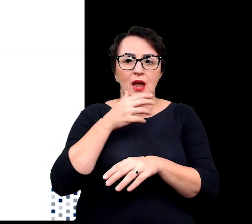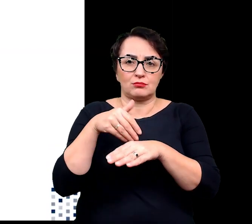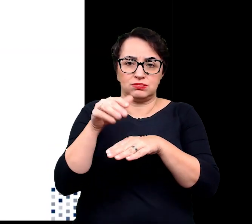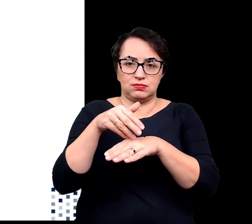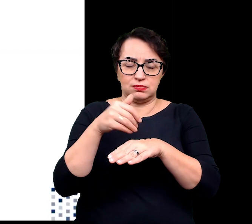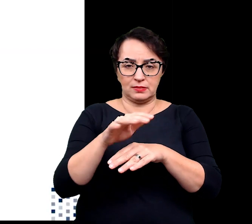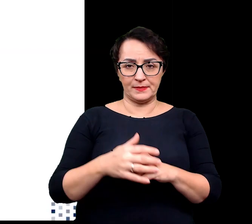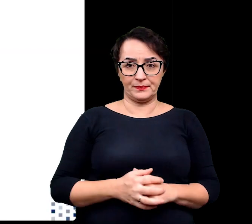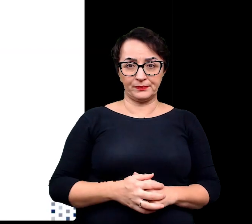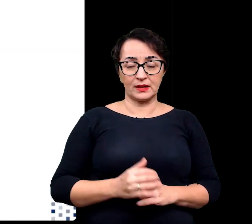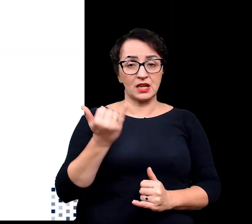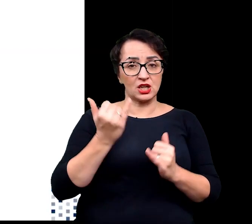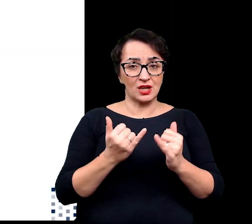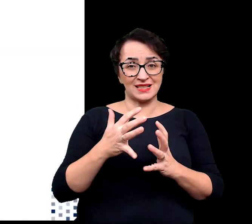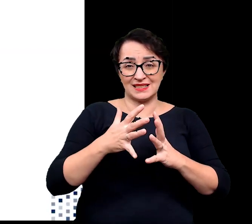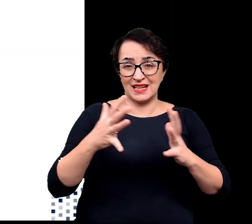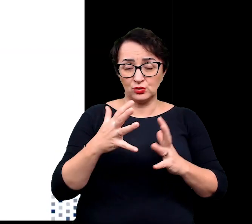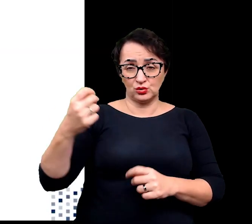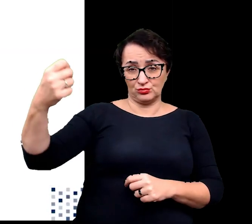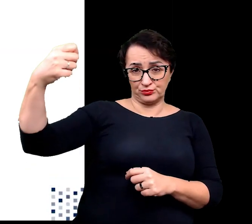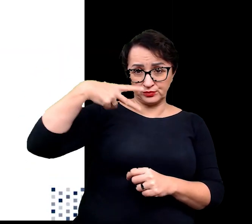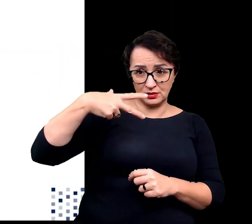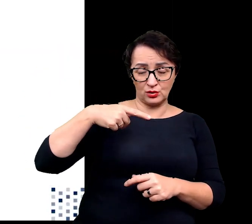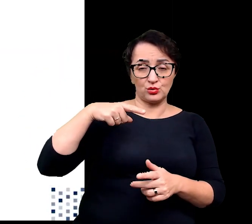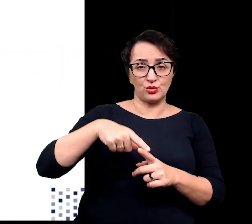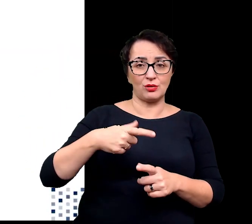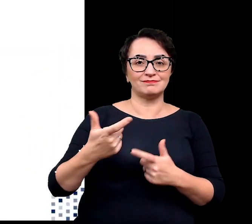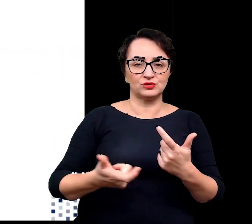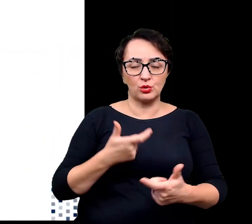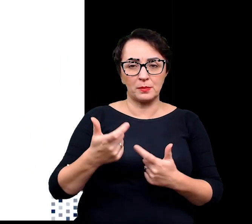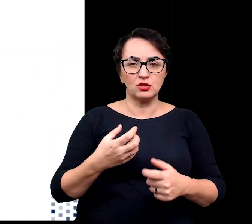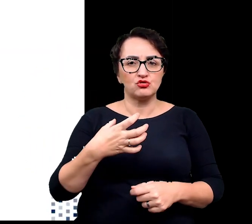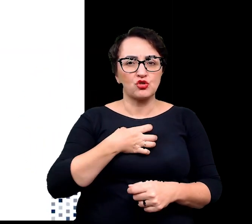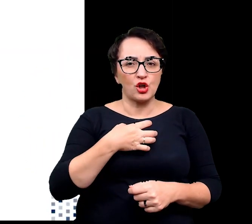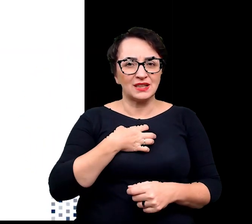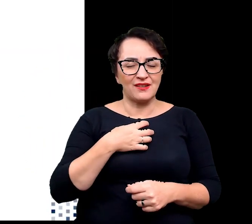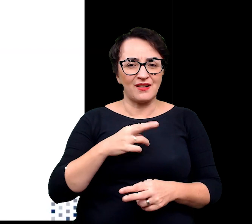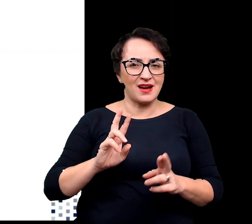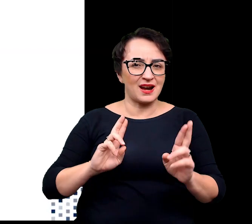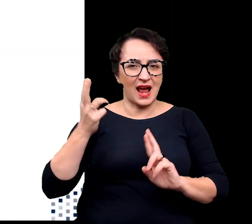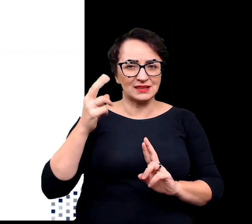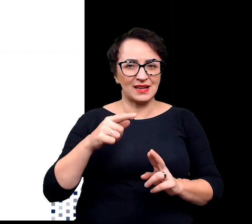a w przypadku, gdy jednak nadmiar promieniowania przyczyni się do wygenerowania szkodliwych reaktywnych form tlenu,